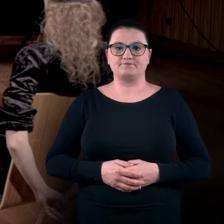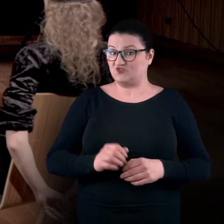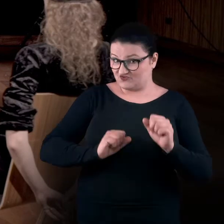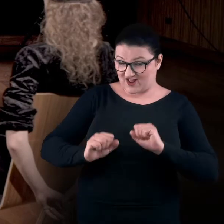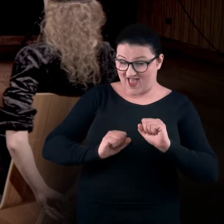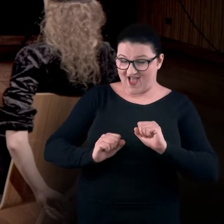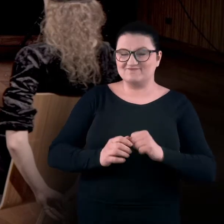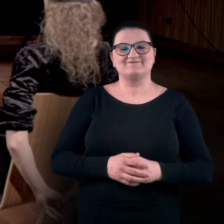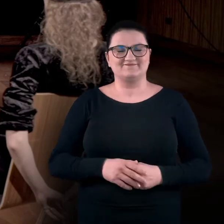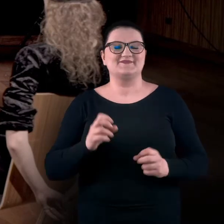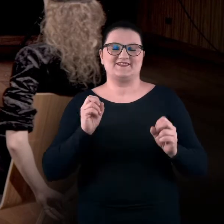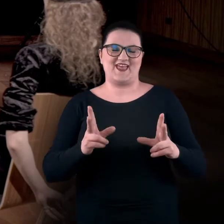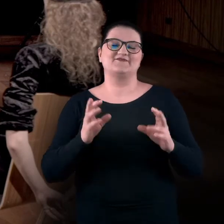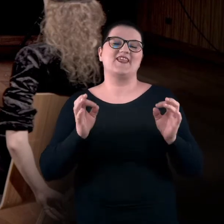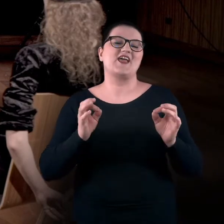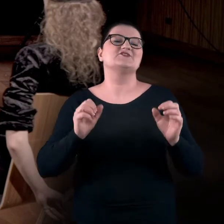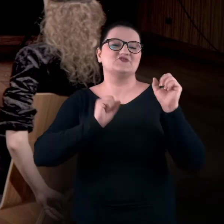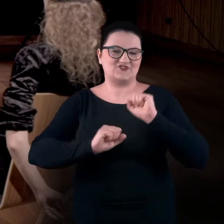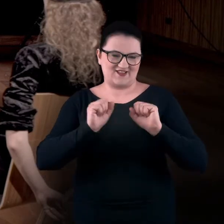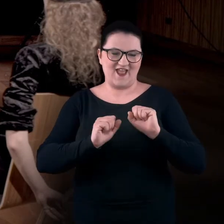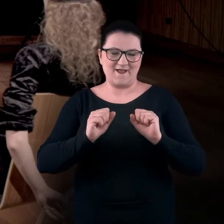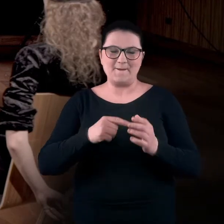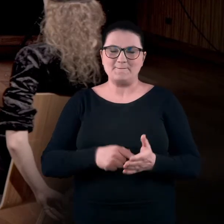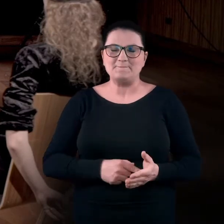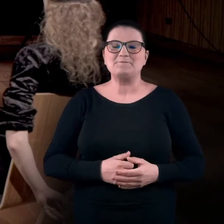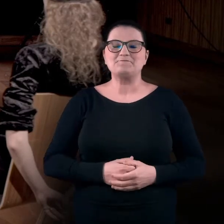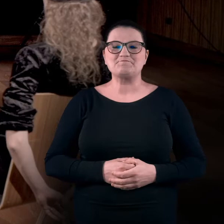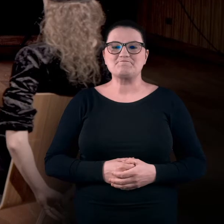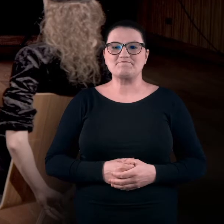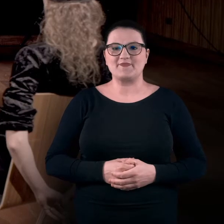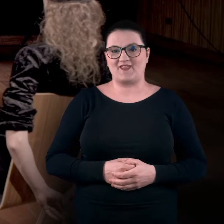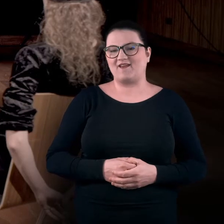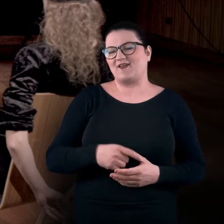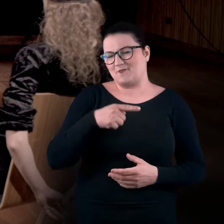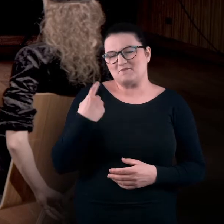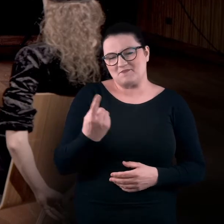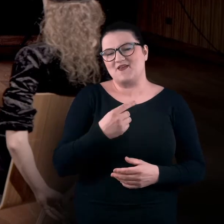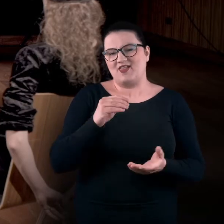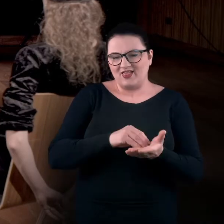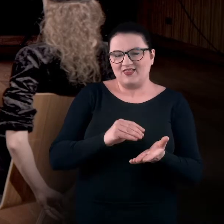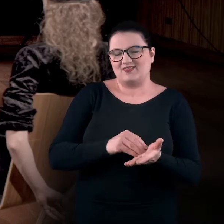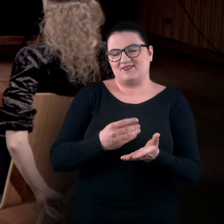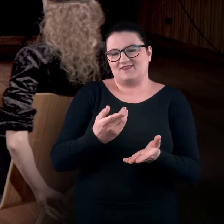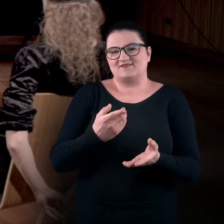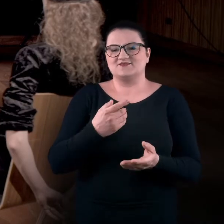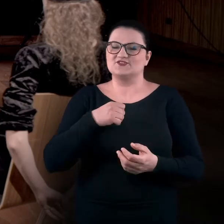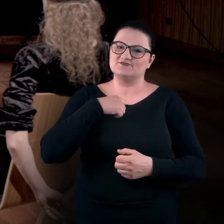Ćwiczenia? MAGDA: Tak. Teraz czas na ćwiczenia. Dlatego, że zwykle jesteśmy przyzwyczajeni do funkcjonowania